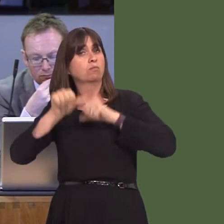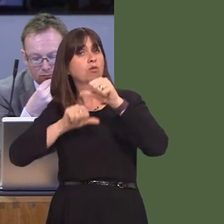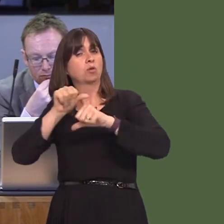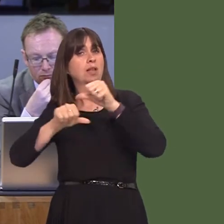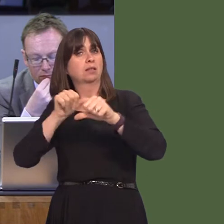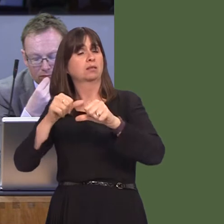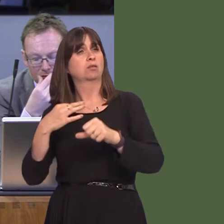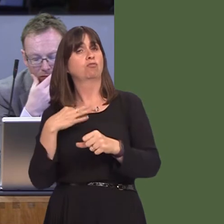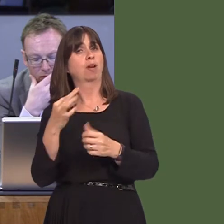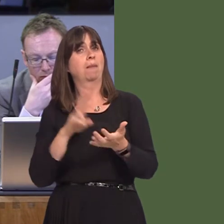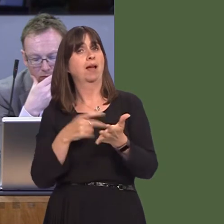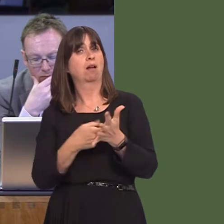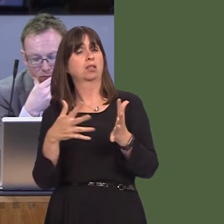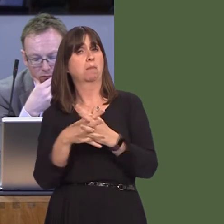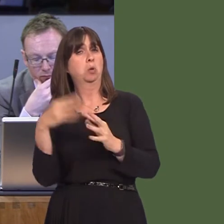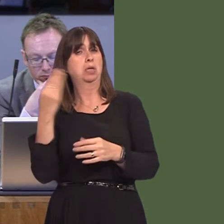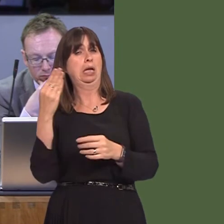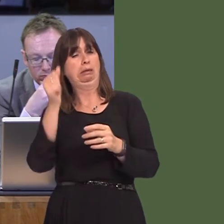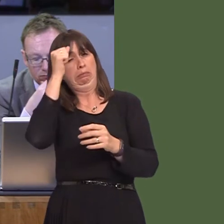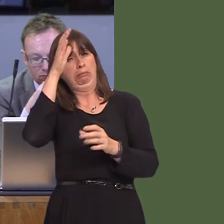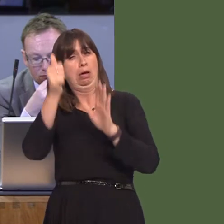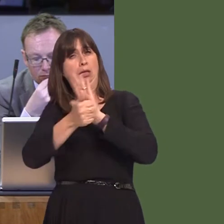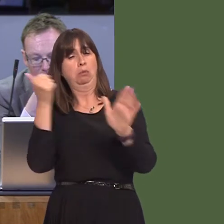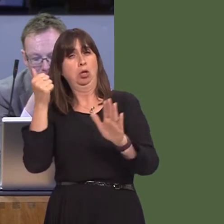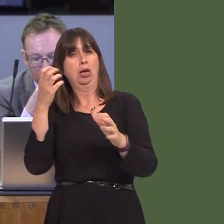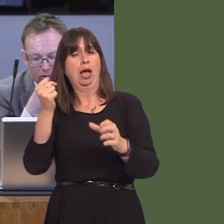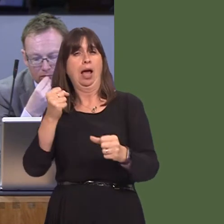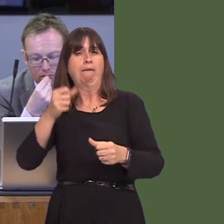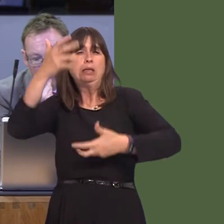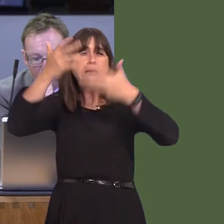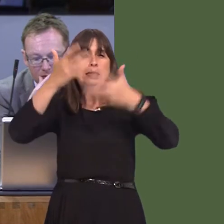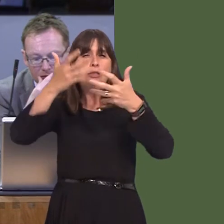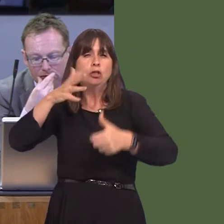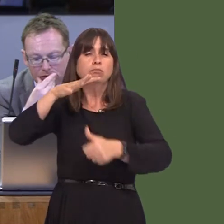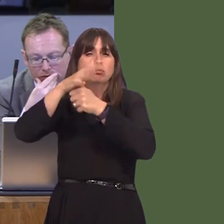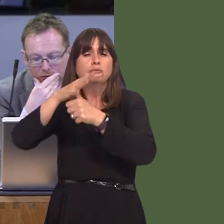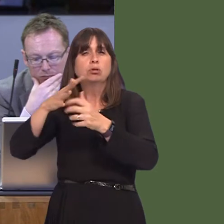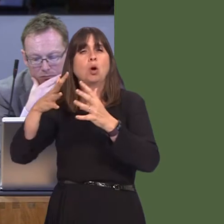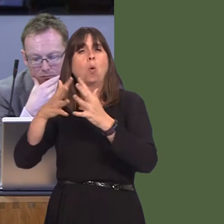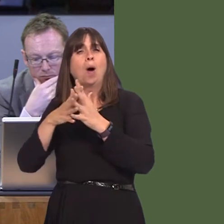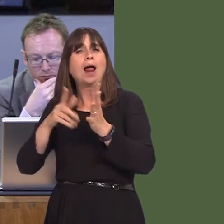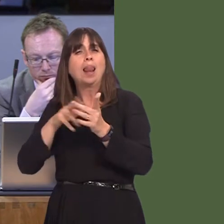behalf of NRW, starting from the economist, senior statistician, wildlife management,